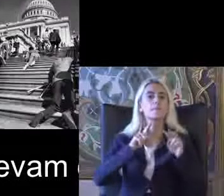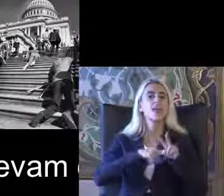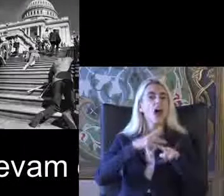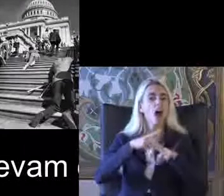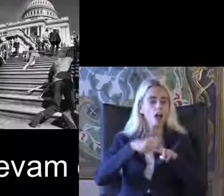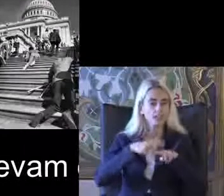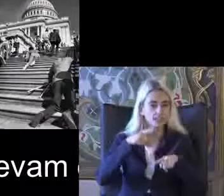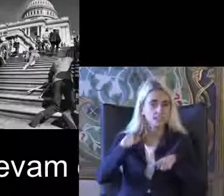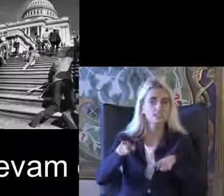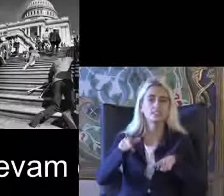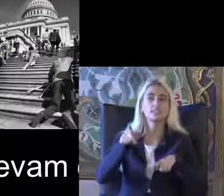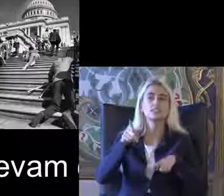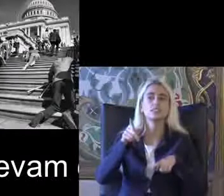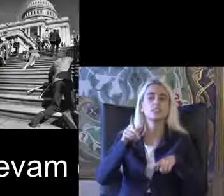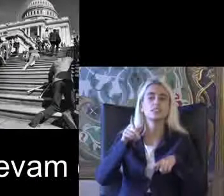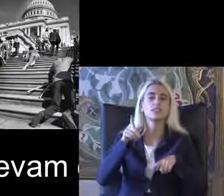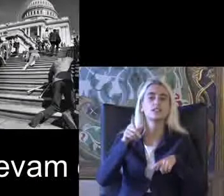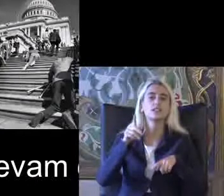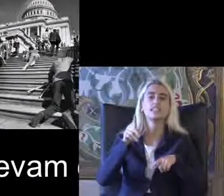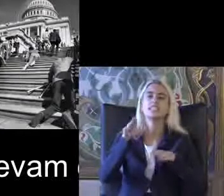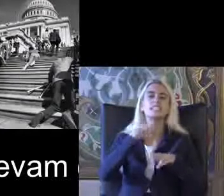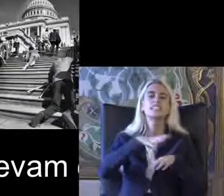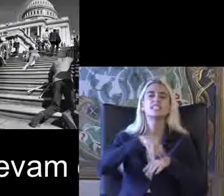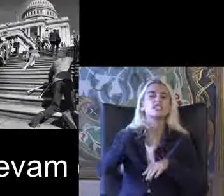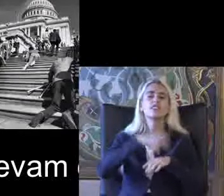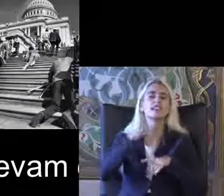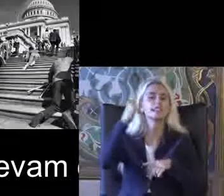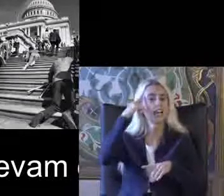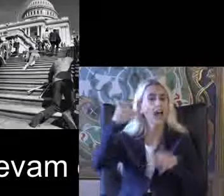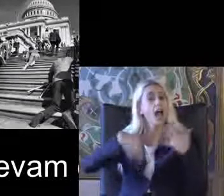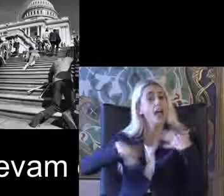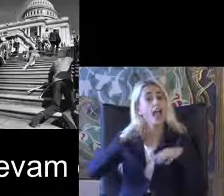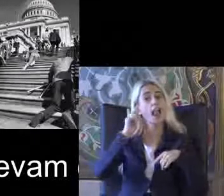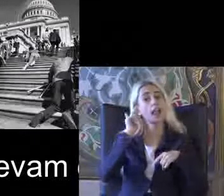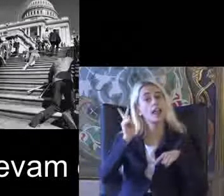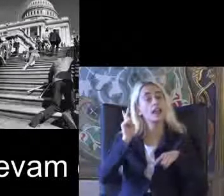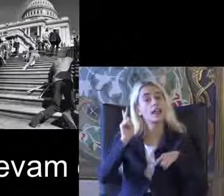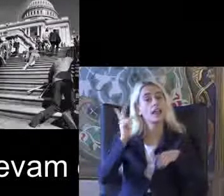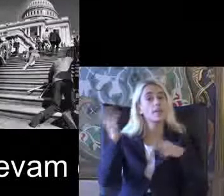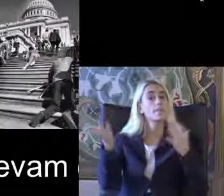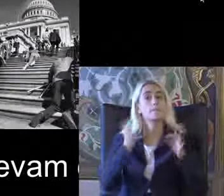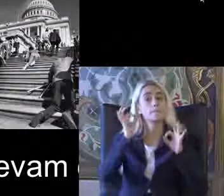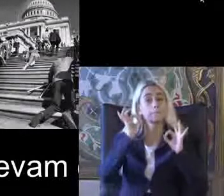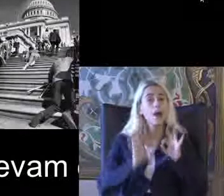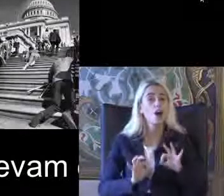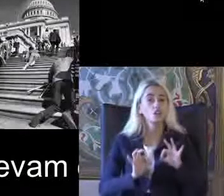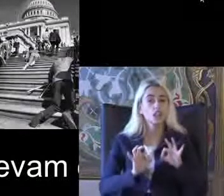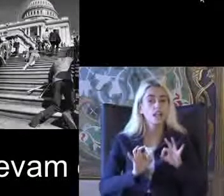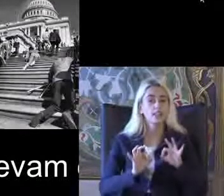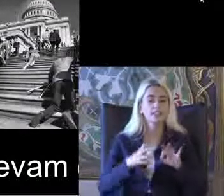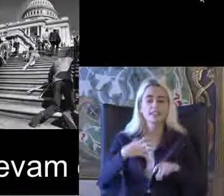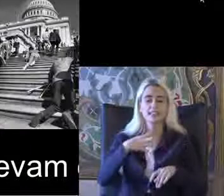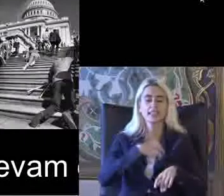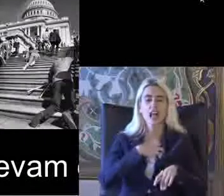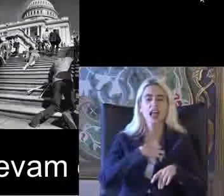İsveç'te Daha çok zihinsel engelli bireylerin Başlattı Kendine savunuculuk